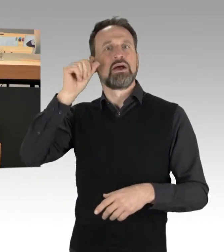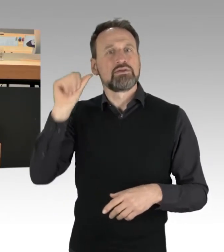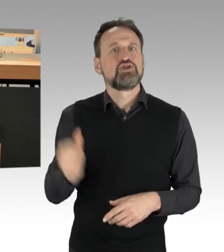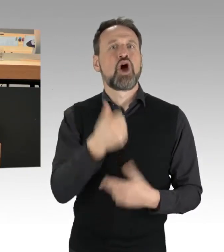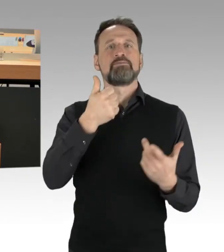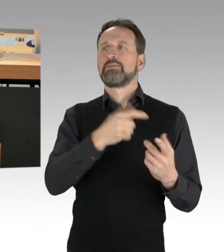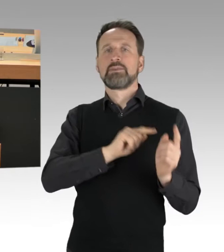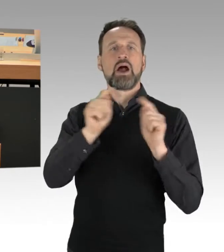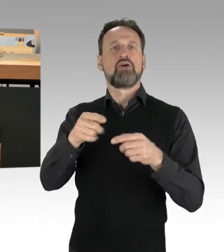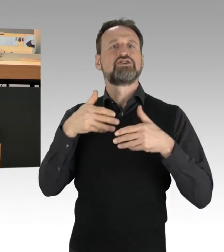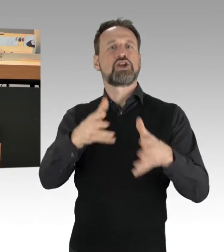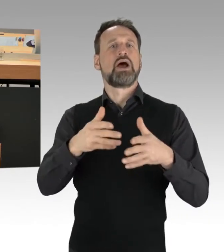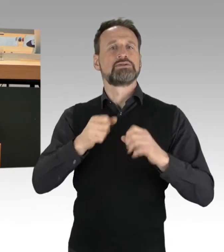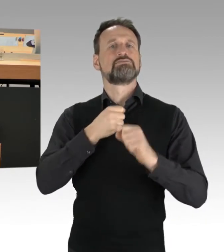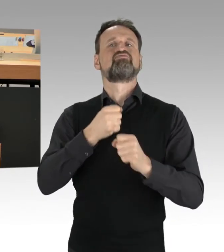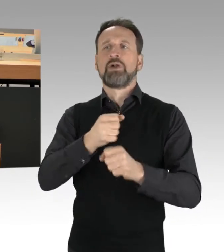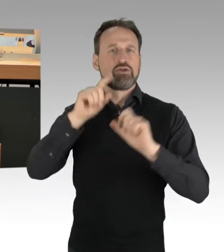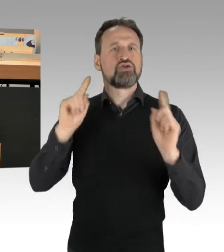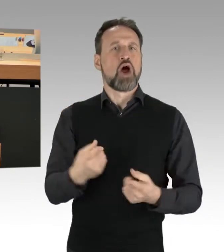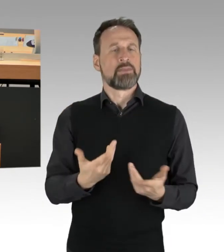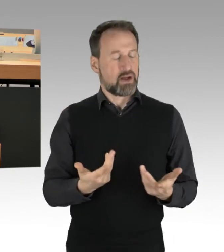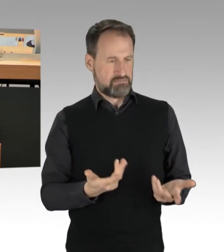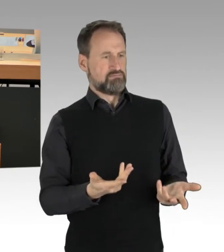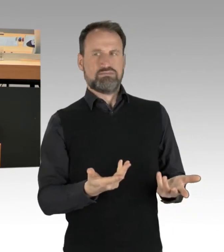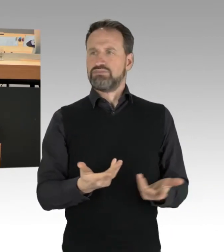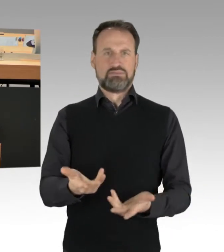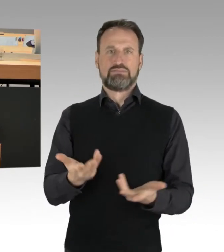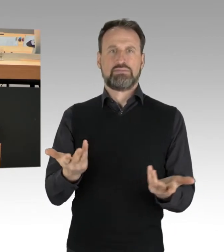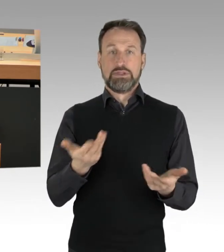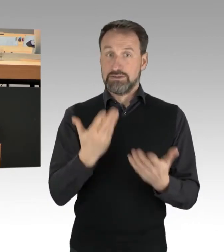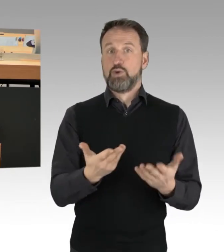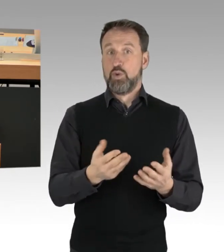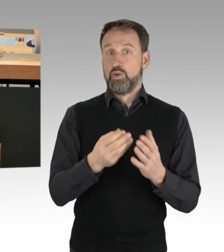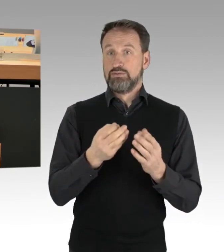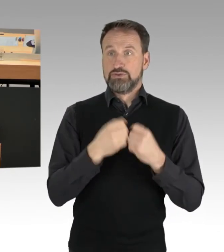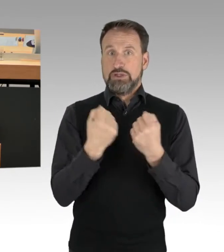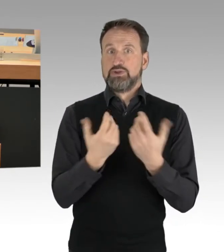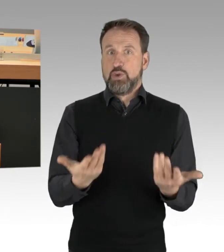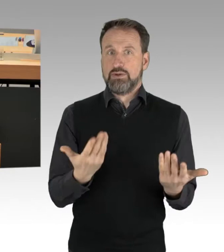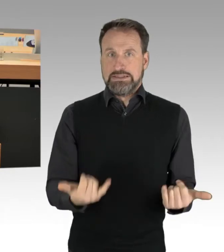Das ist sozusagen die Sach- und Faktenlage. Was interessant ist, da will ich auch gerne darauf kommen,